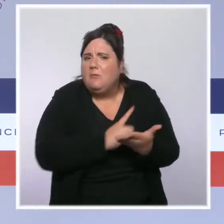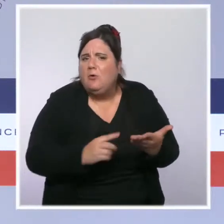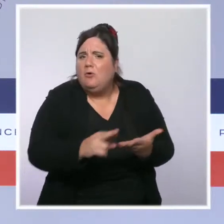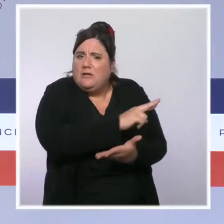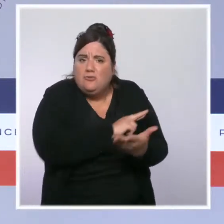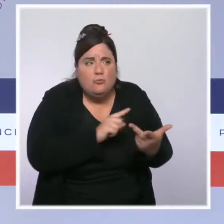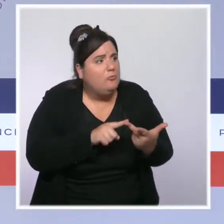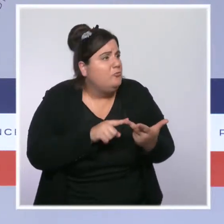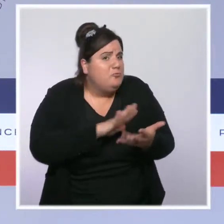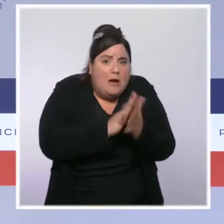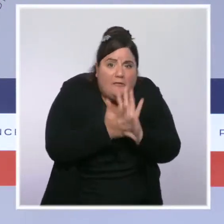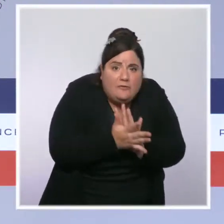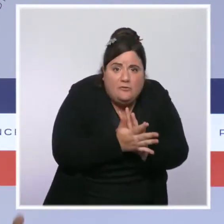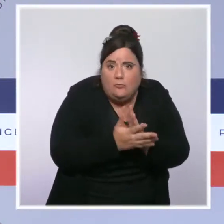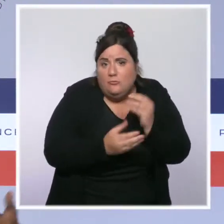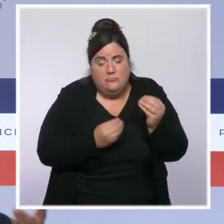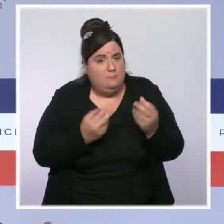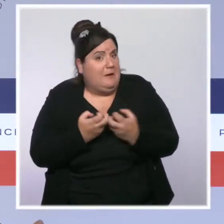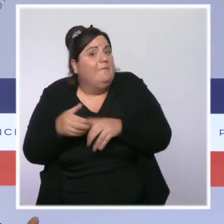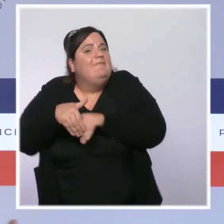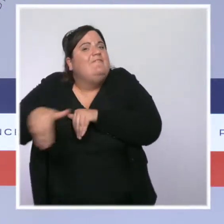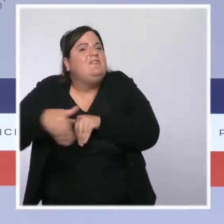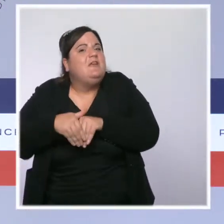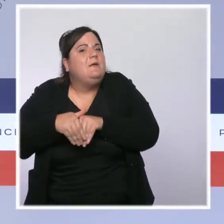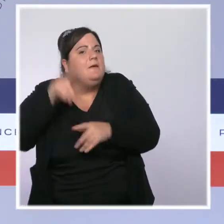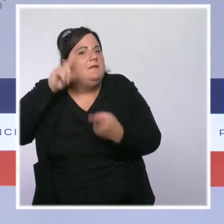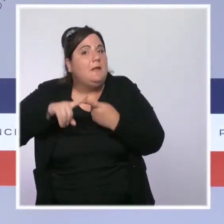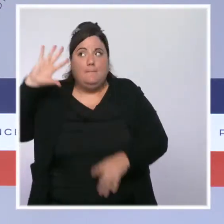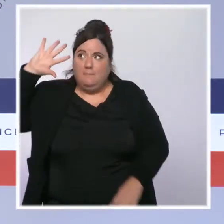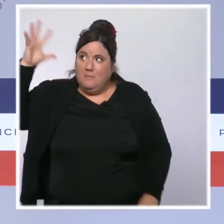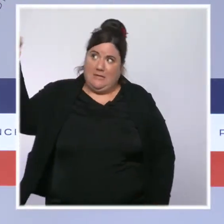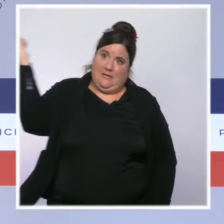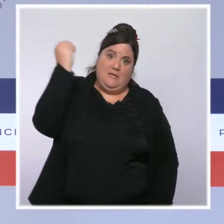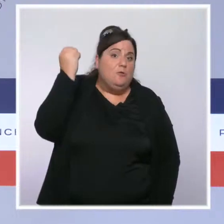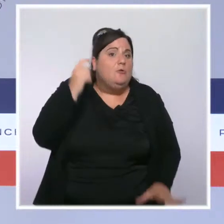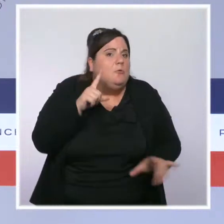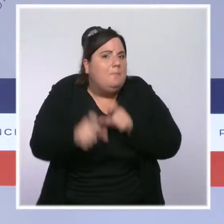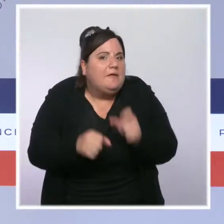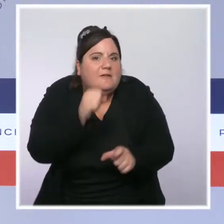fichier Canicule via les centres communaux d'action sociale, pour aller toucher les personnes les plus âgées.